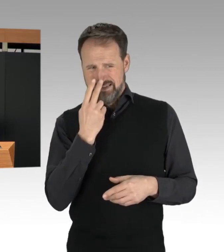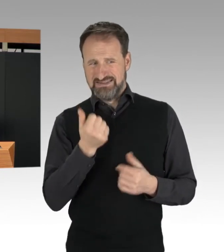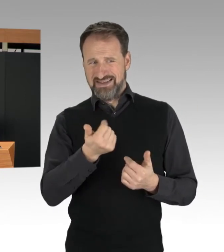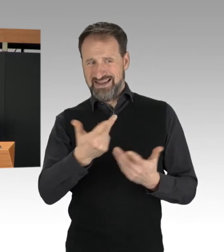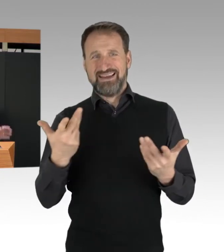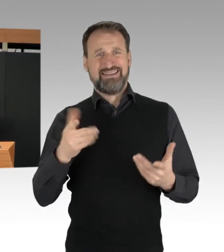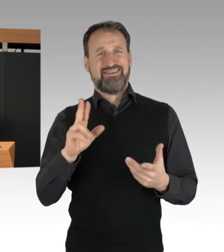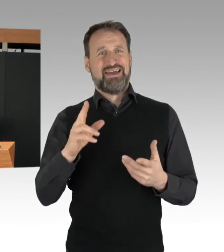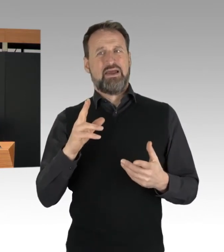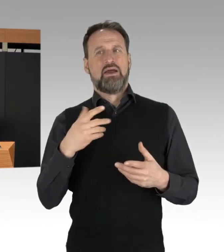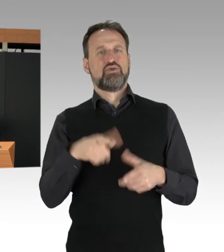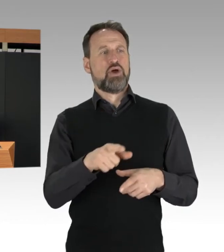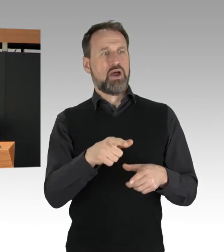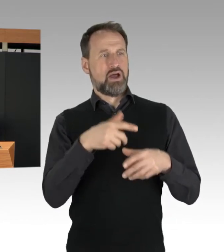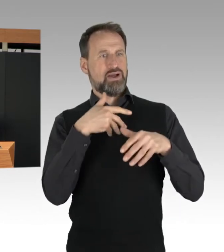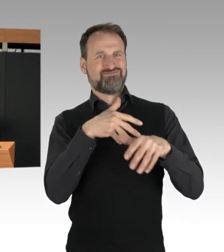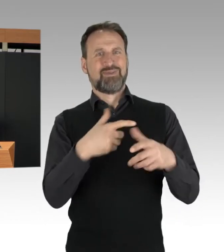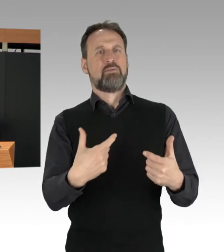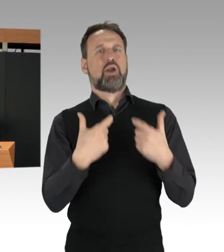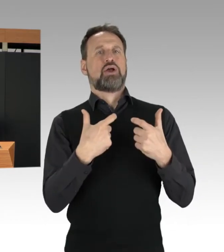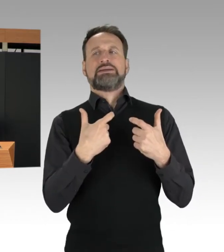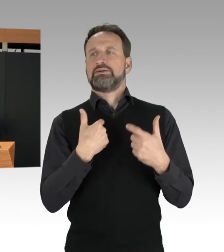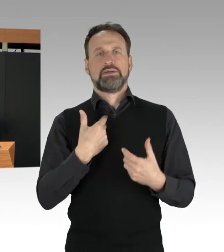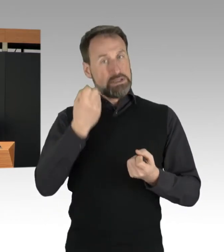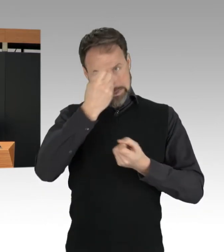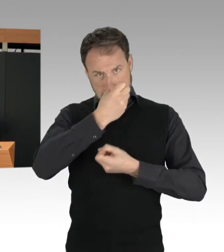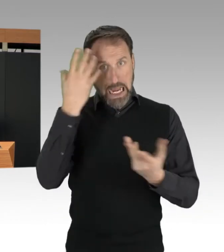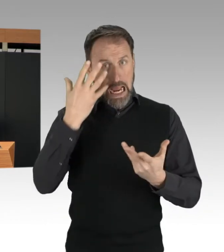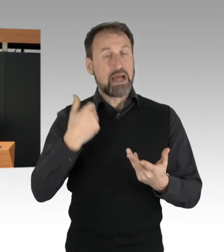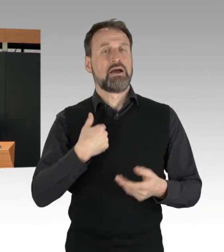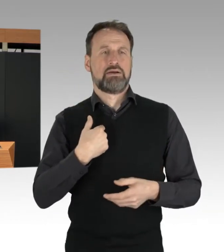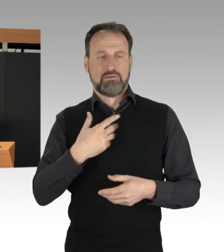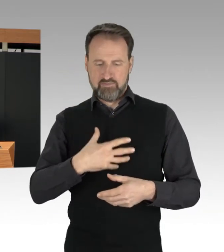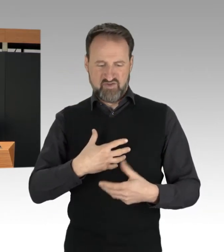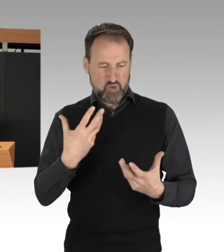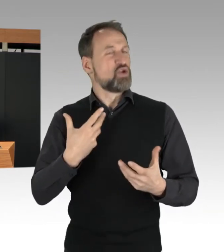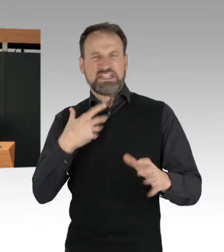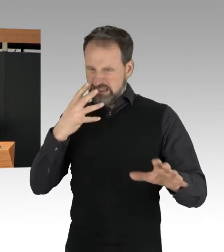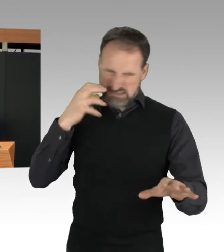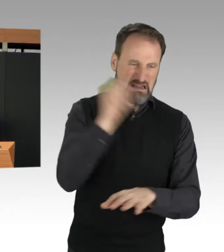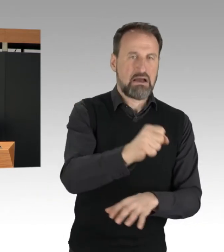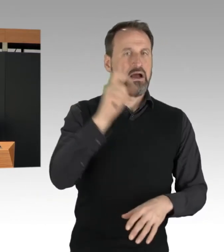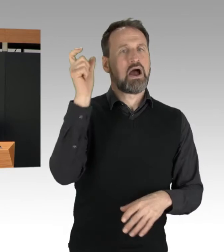So sehr ich den grundsätzlichen Ärger darüber verstehen kann, so muss ich doch hier auch deutlich sagen: